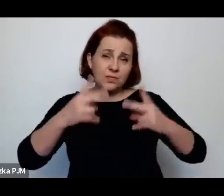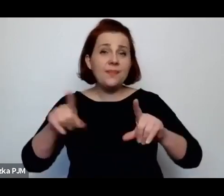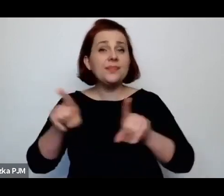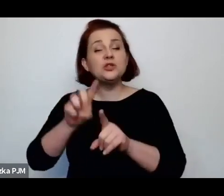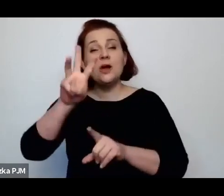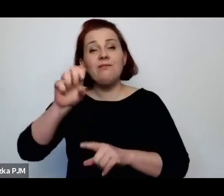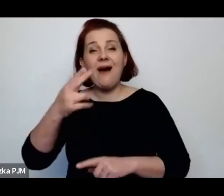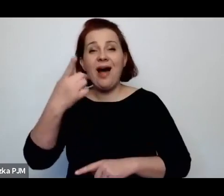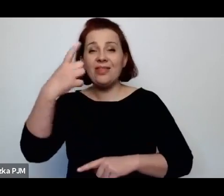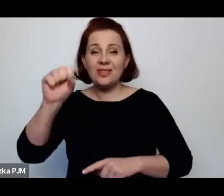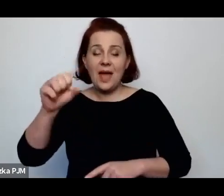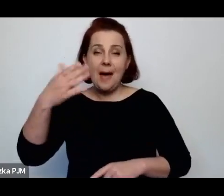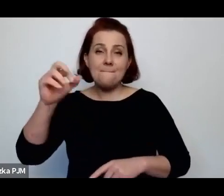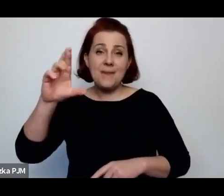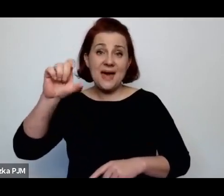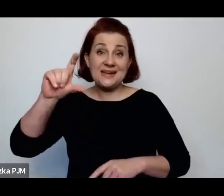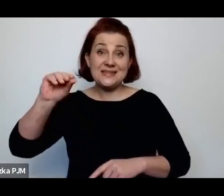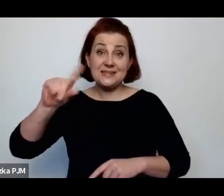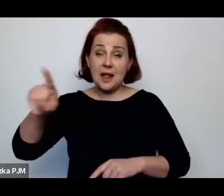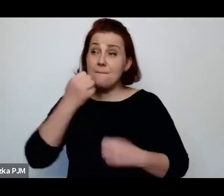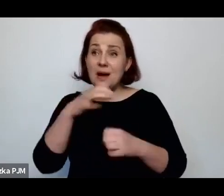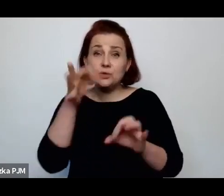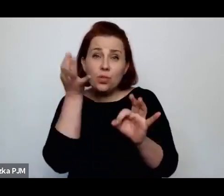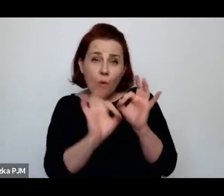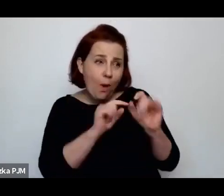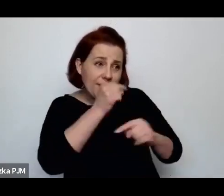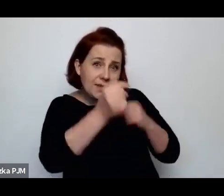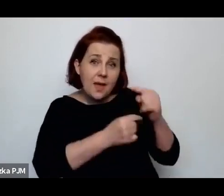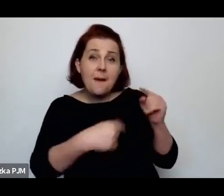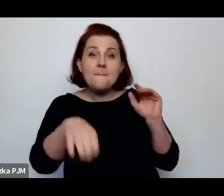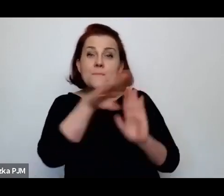bardzo dokładnie te procesy i procedury opisały.